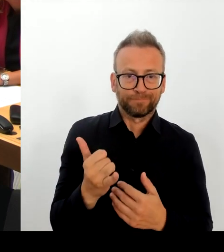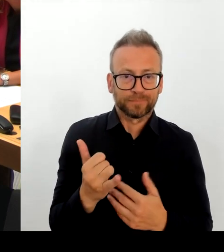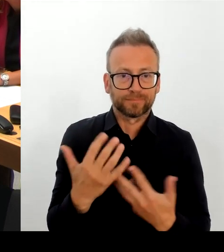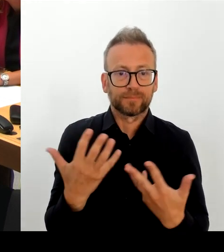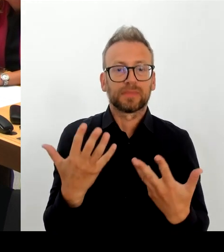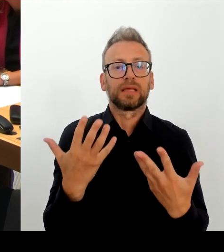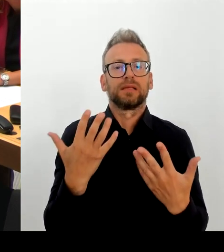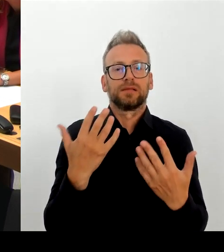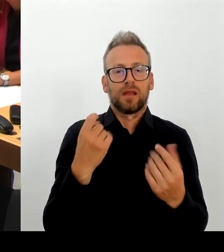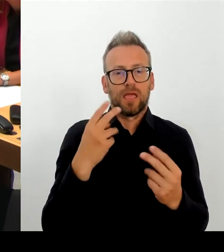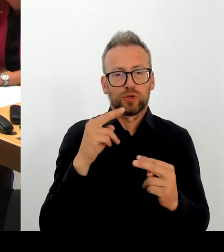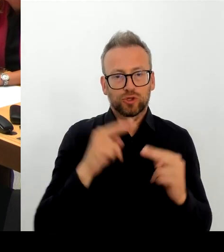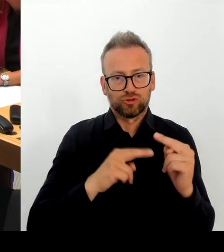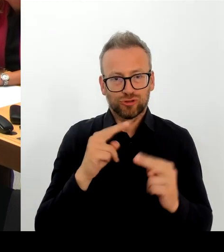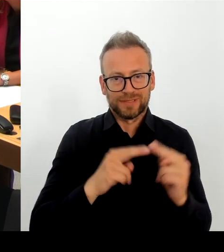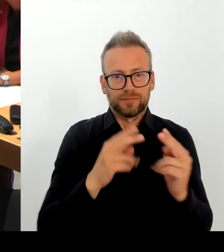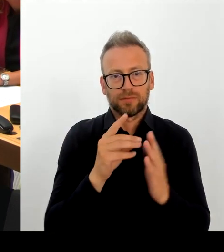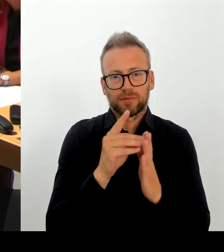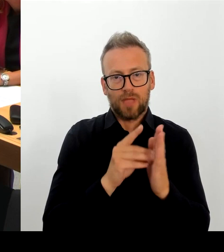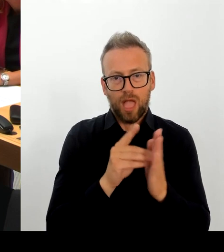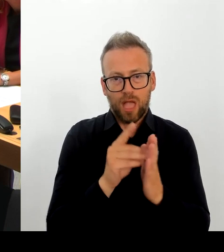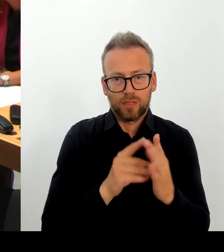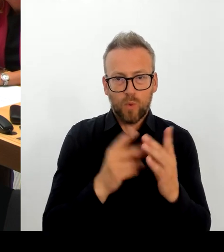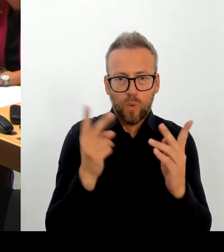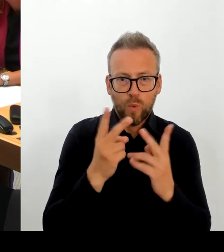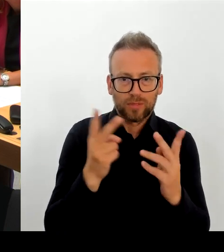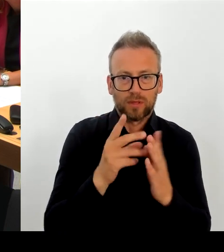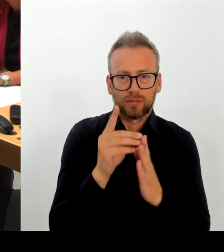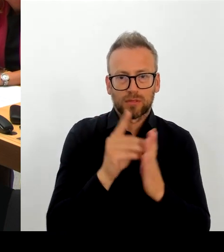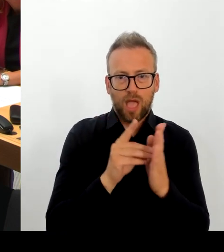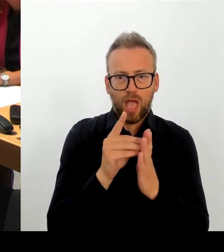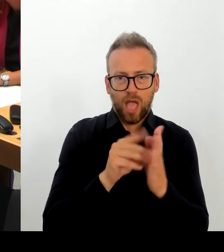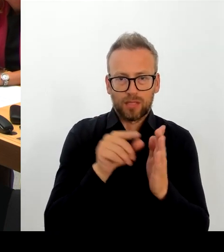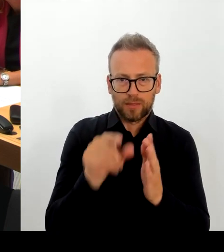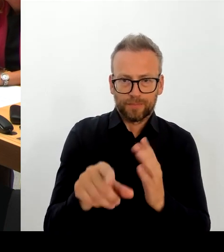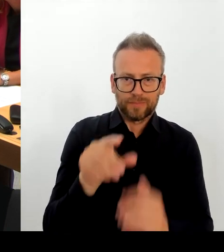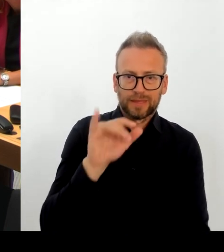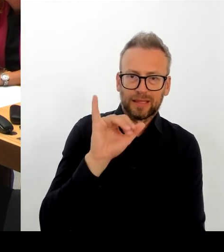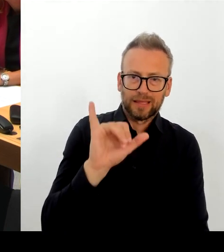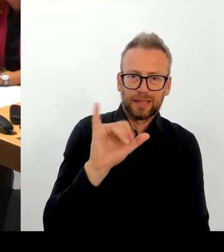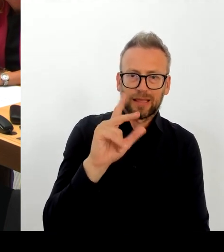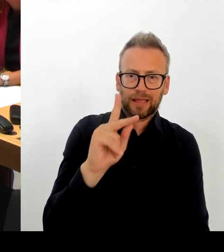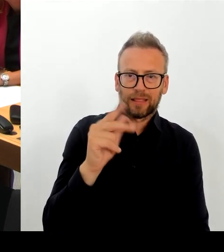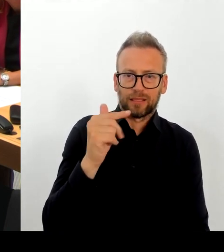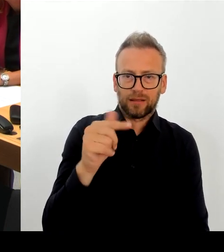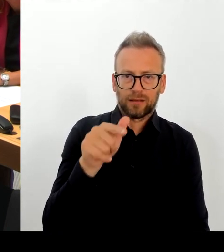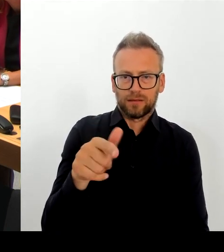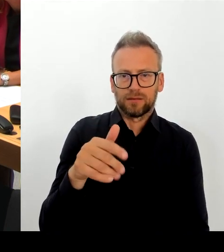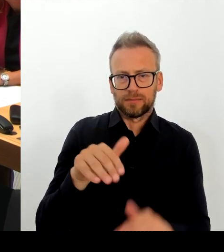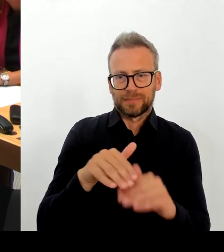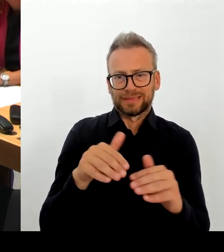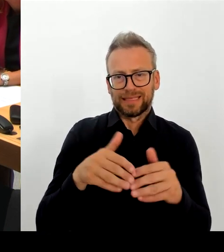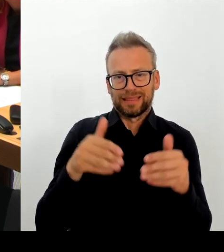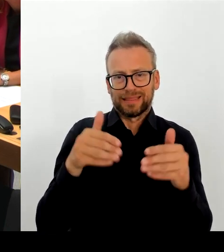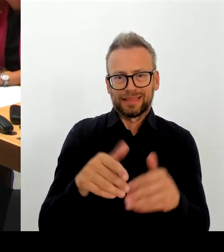Es sind wie gesagt Fehler im ICT-Basisdienst Digitale Akte aufgetreten. Es gibt auch den Verlust von Daten.